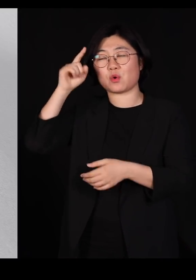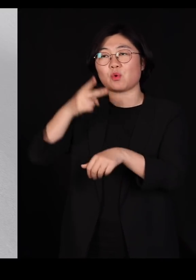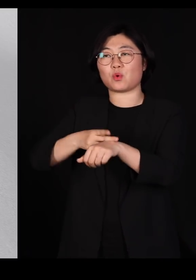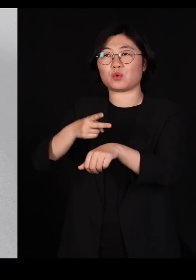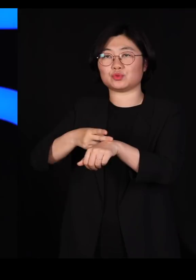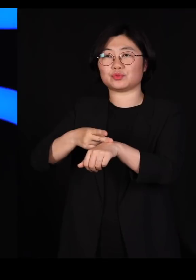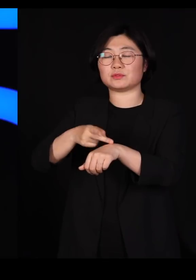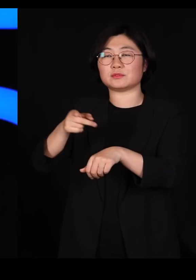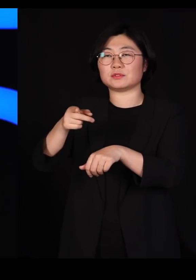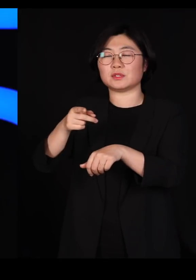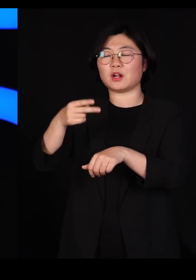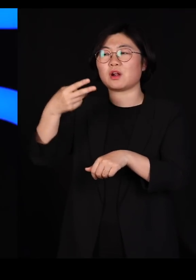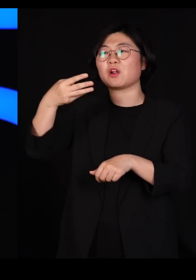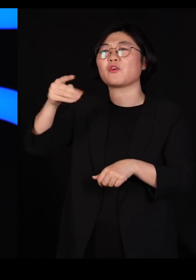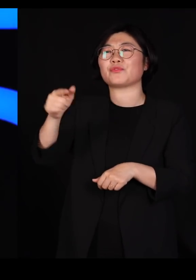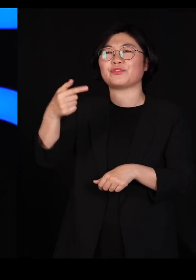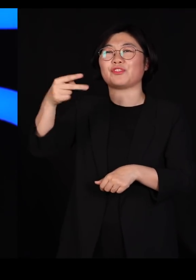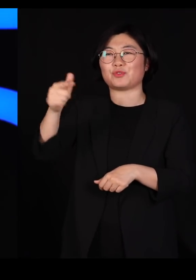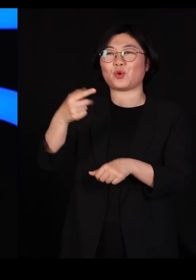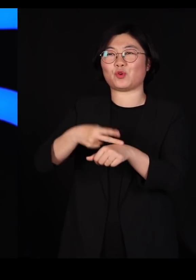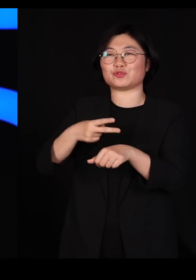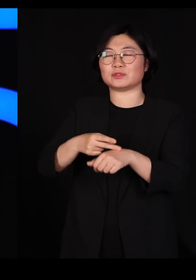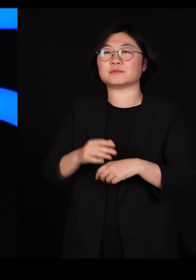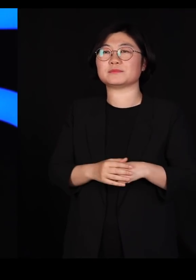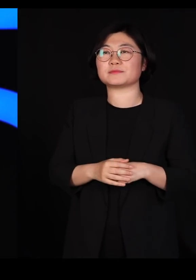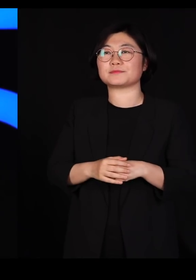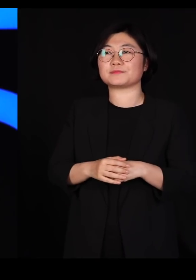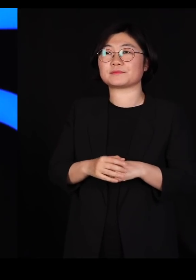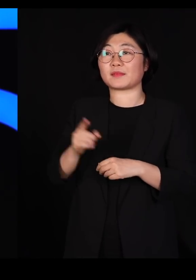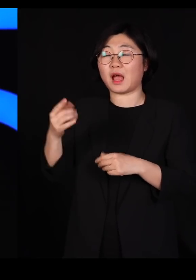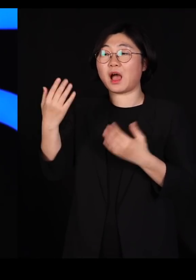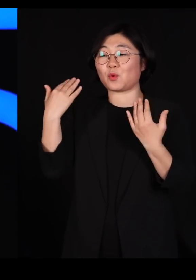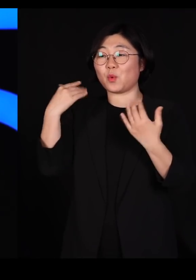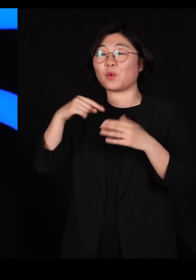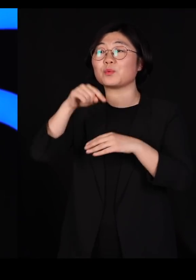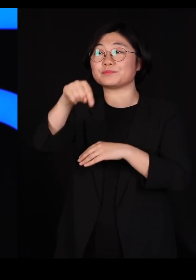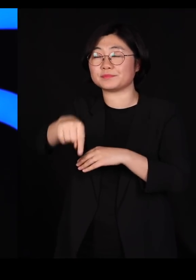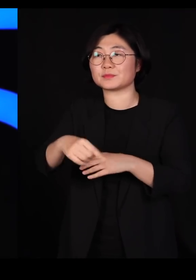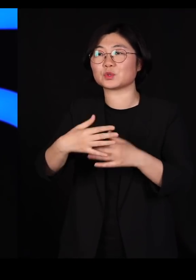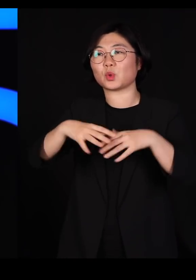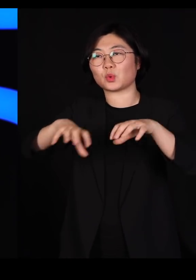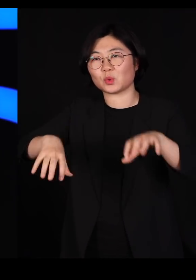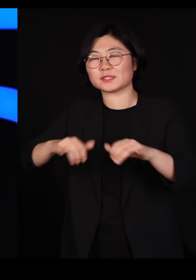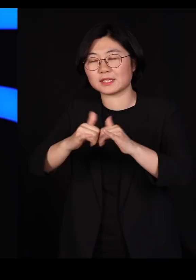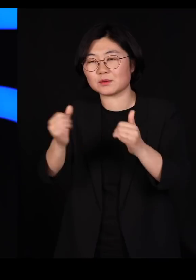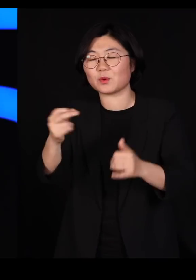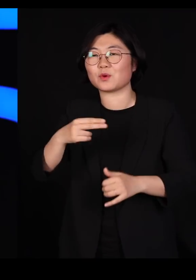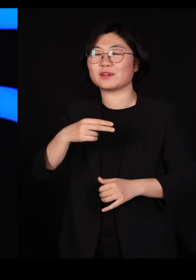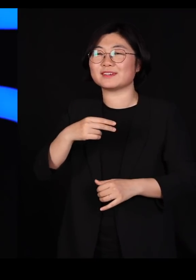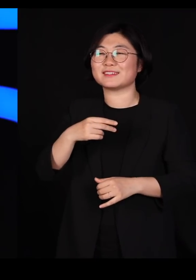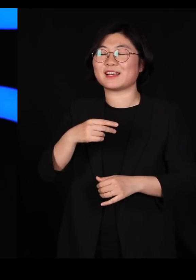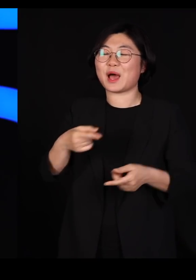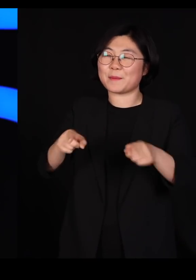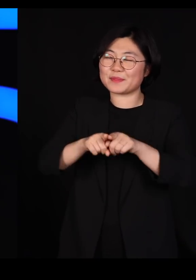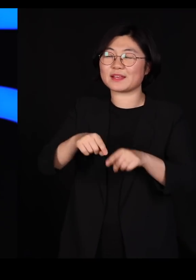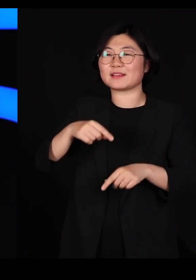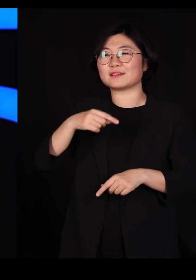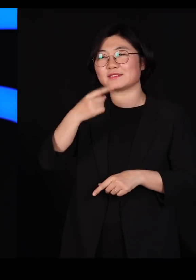종종 저분은 학교 앞에 나와서 동네 사람들이랑 차 한잔하고, 술 한잔 하는 걸 좋아하셨대요